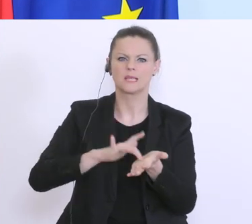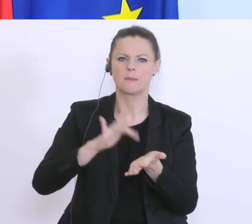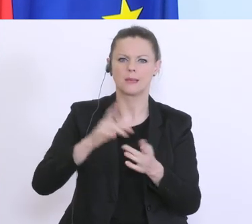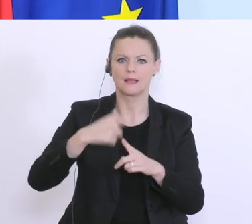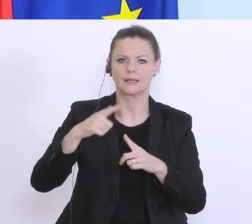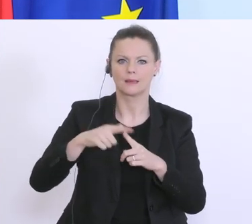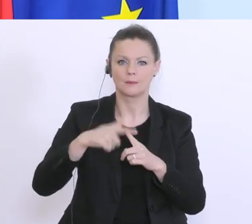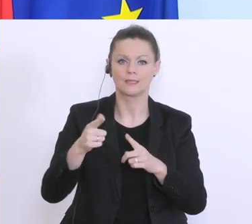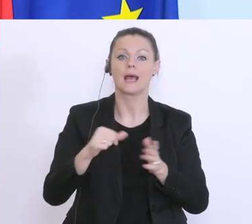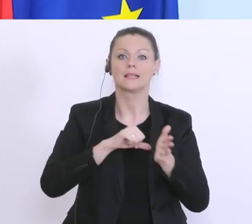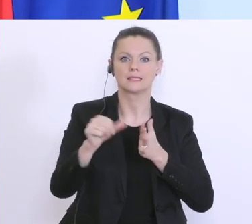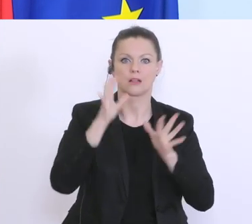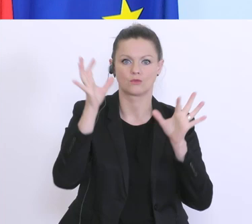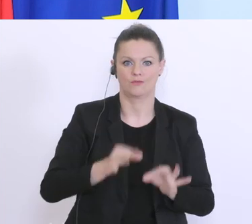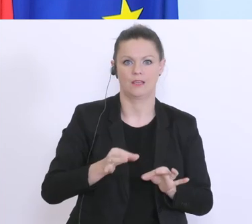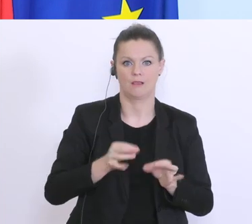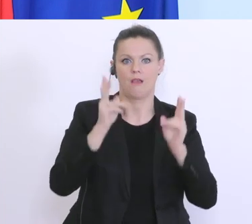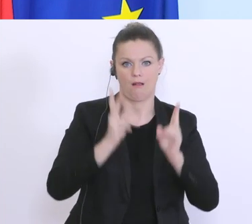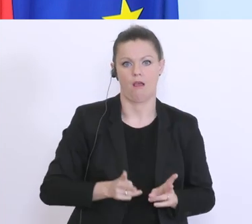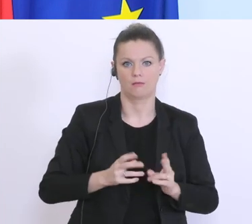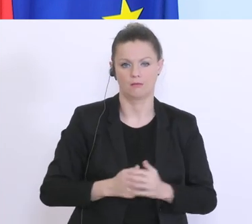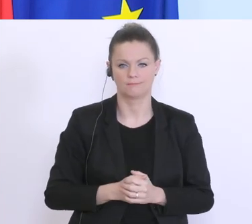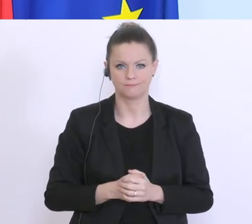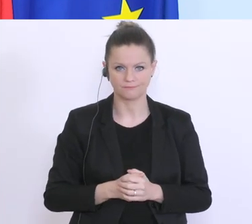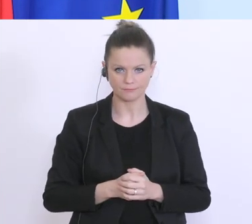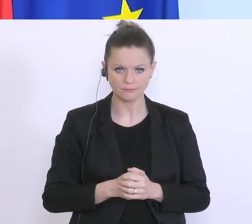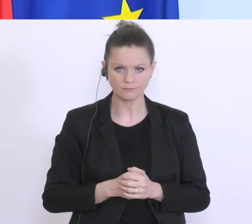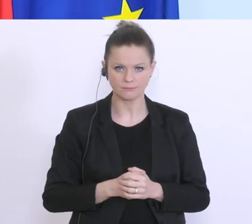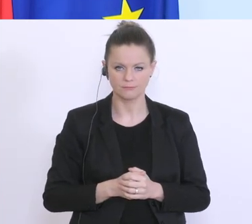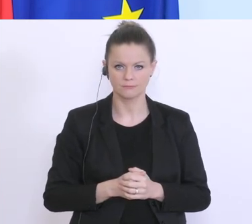Liquiditätsengpass überbrückt werden kann. Das ist eine Krise die wir nur